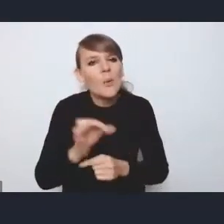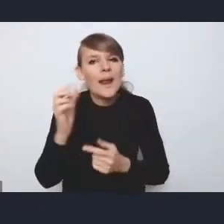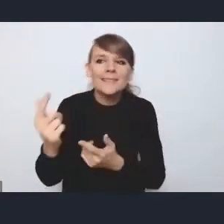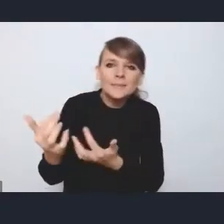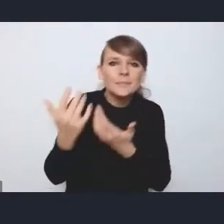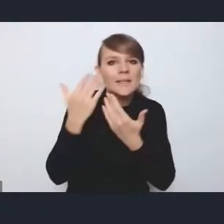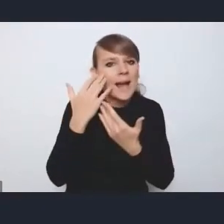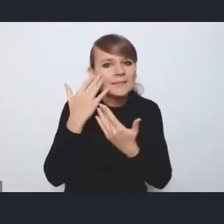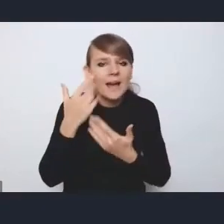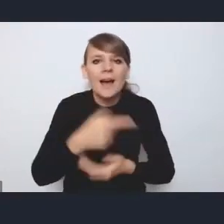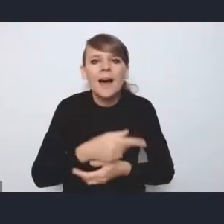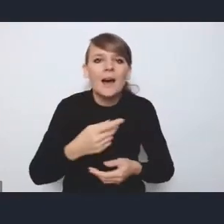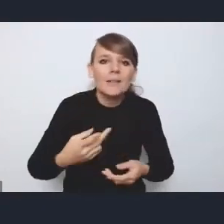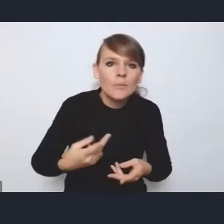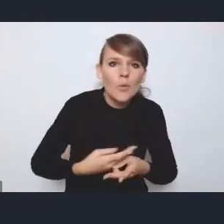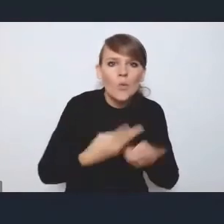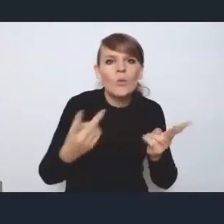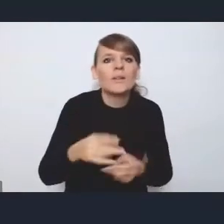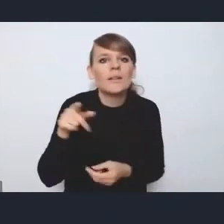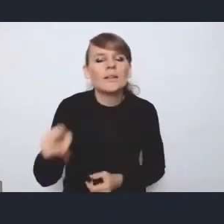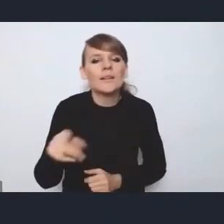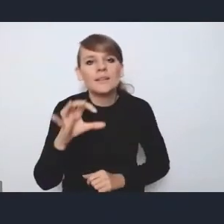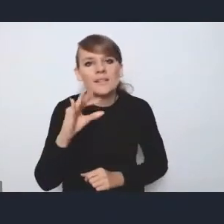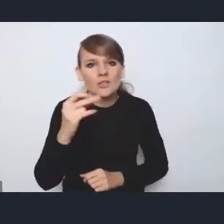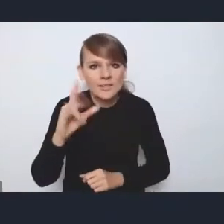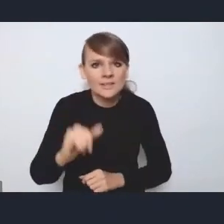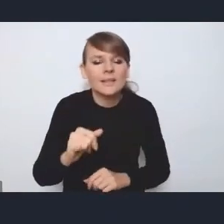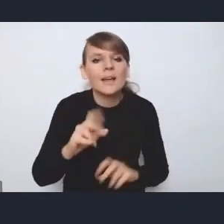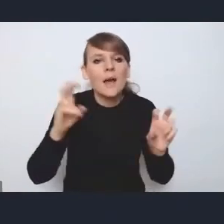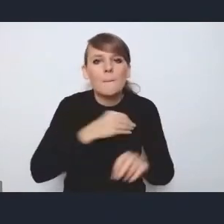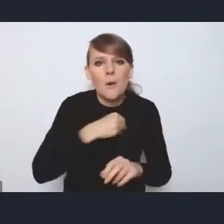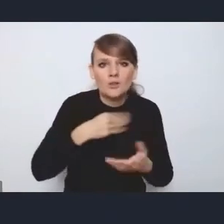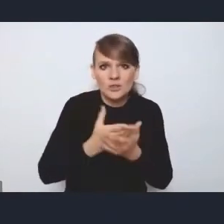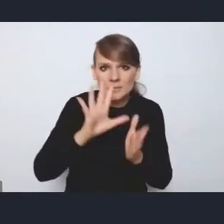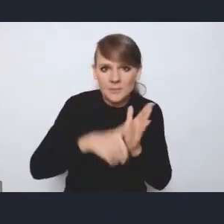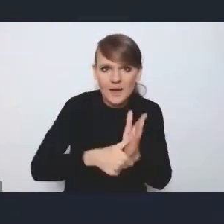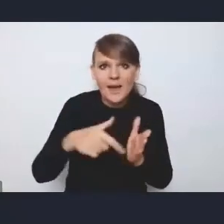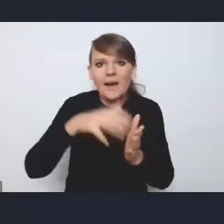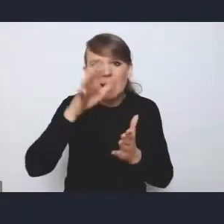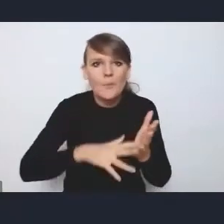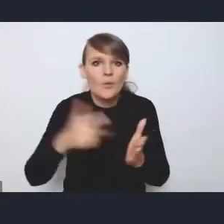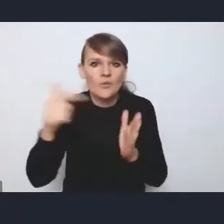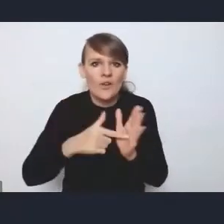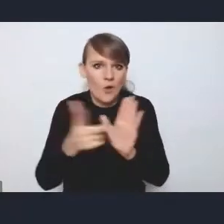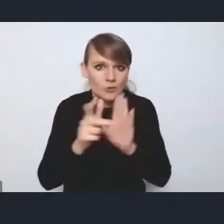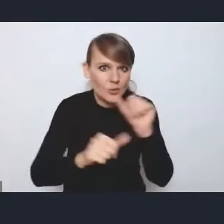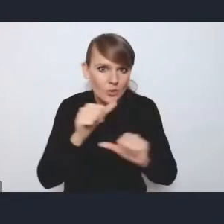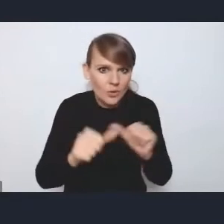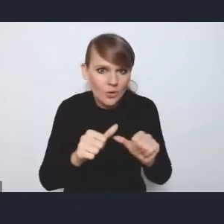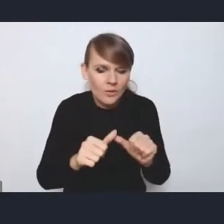mogłaby być publikacja profesora Śleszyńskiego, Polska średnich miast, raport z 2018 roku. Też sam mogę polecić,